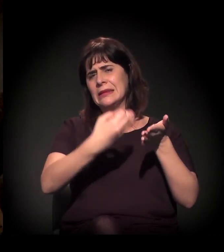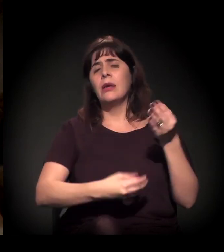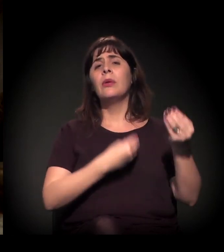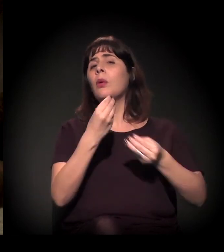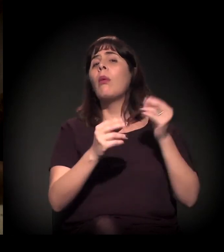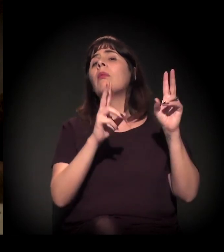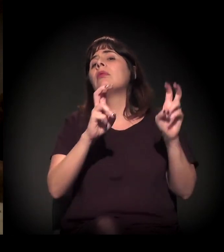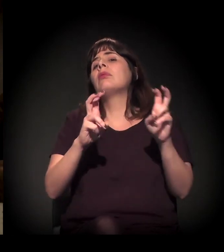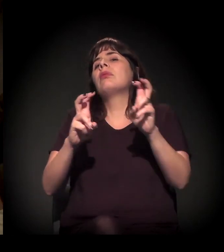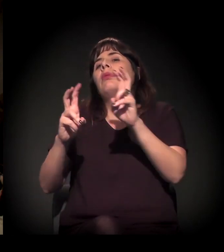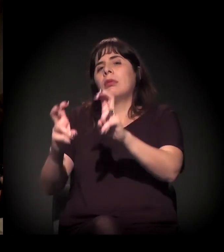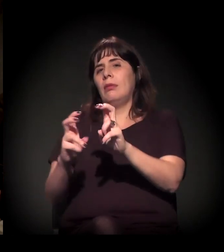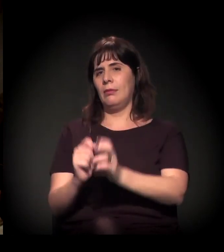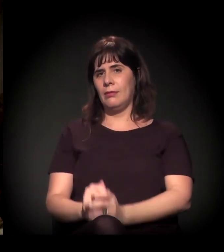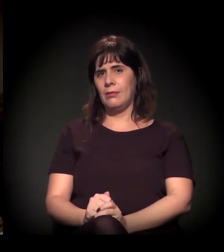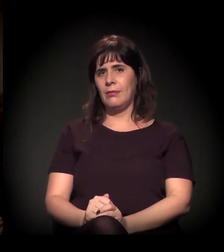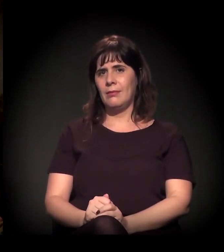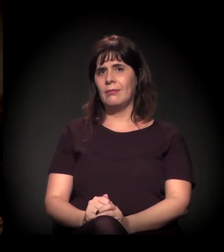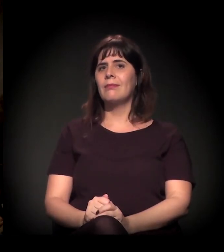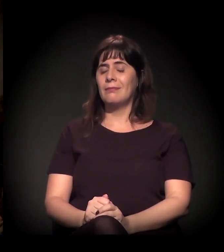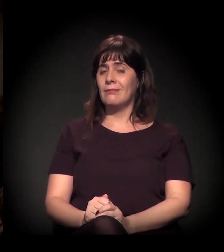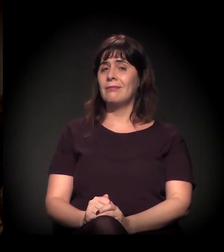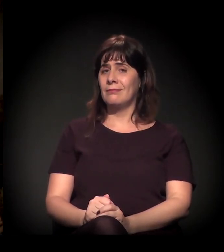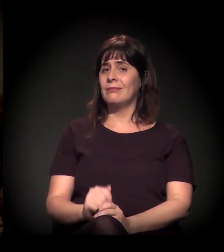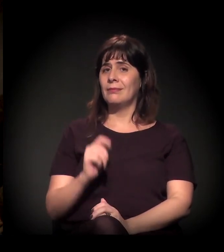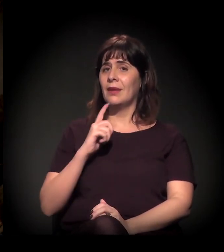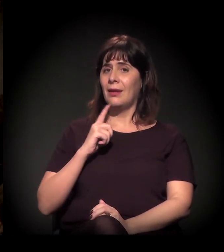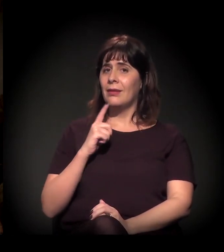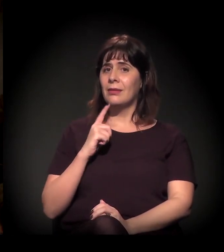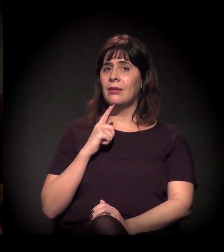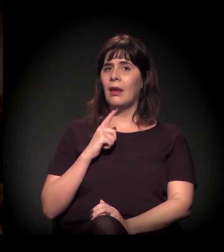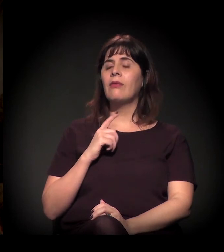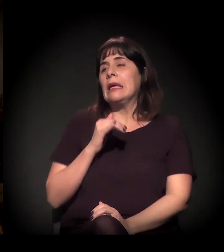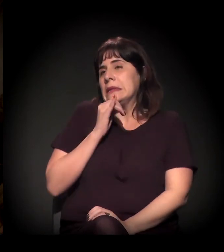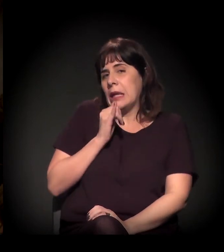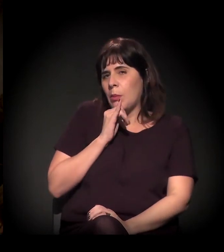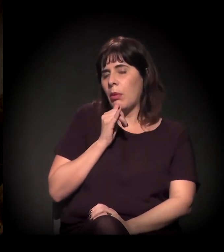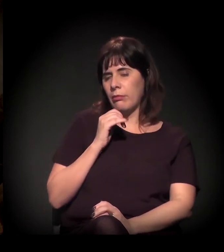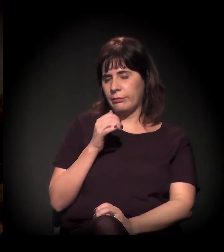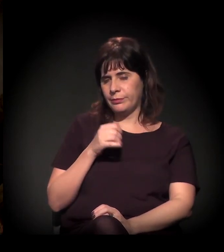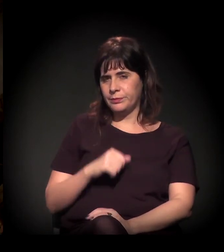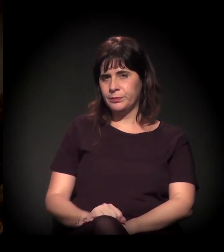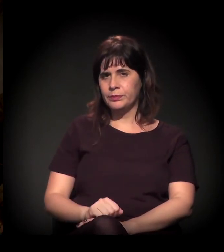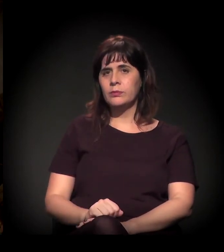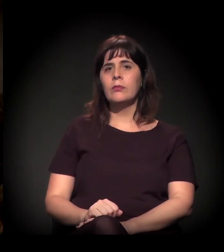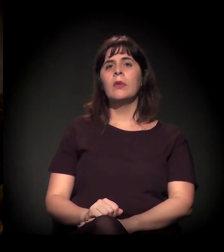− e está saindo a toda hora − sobre essa questão. Basta ver: quando houve a ocupação das escolas − só para dar um exemplo concreto sobre isso −,